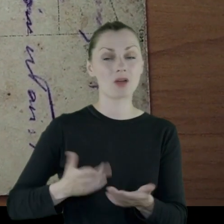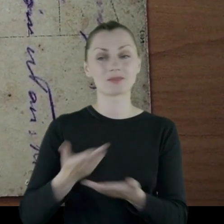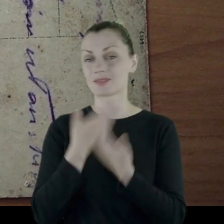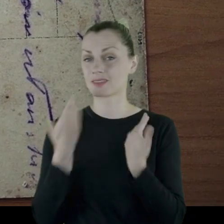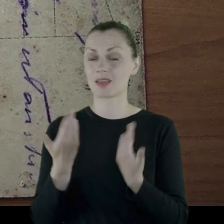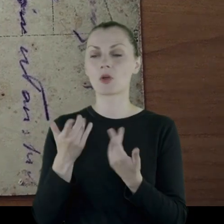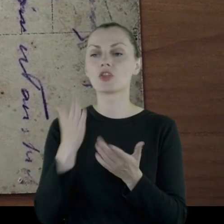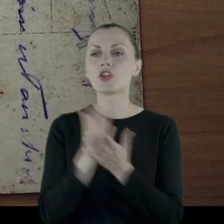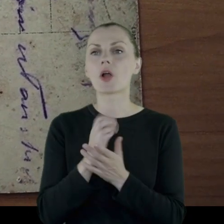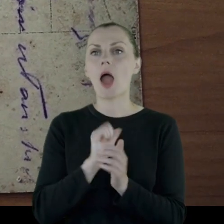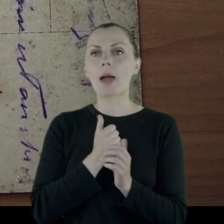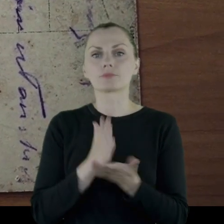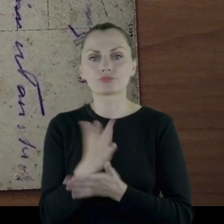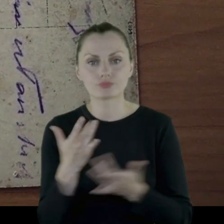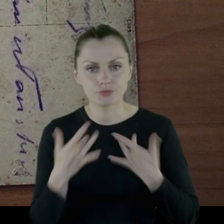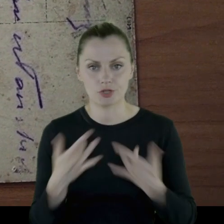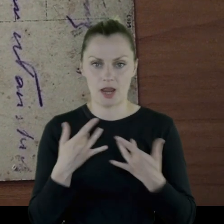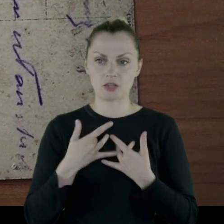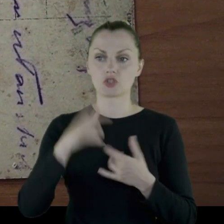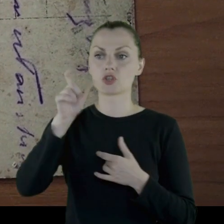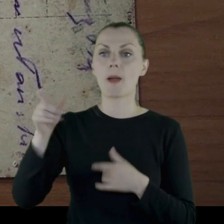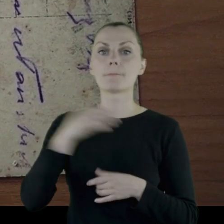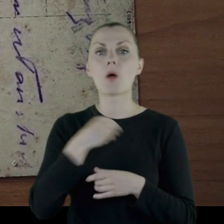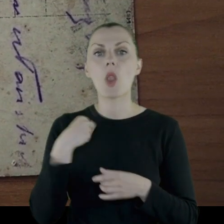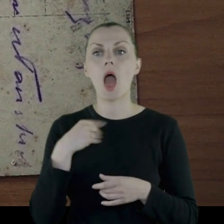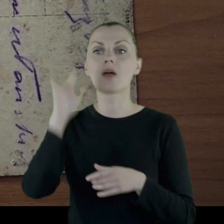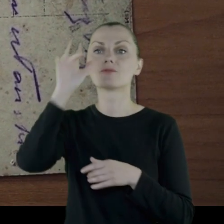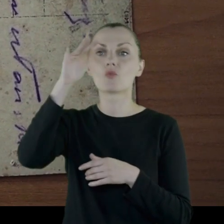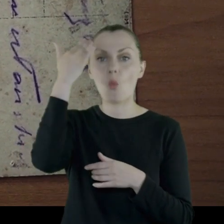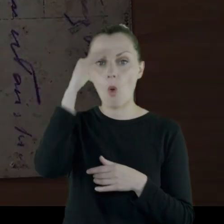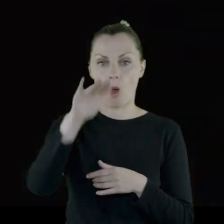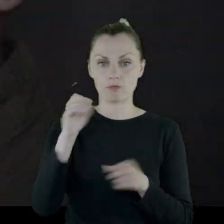Jest to forma przetrwania Polaków w obcym żywiole.